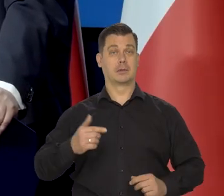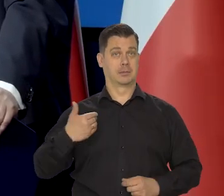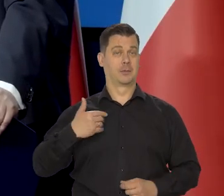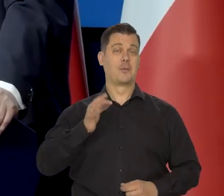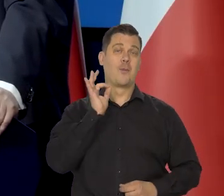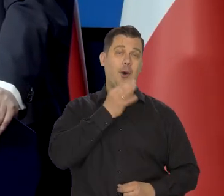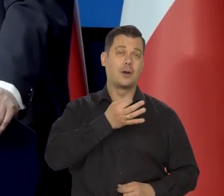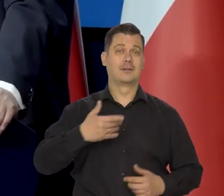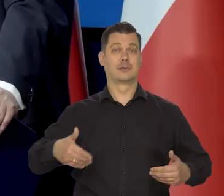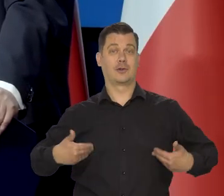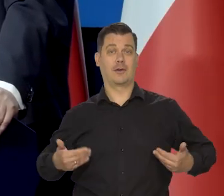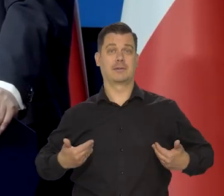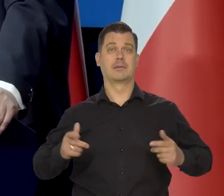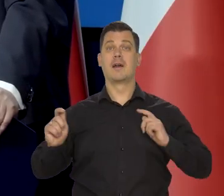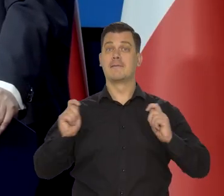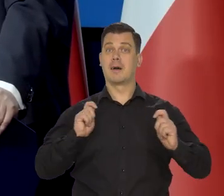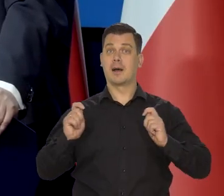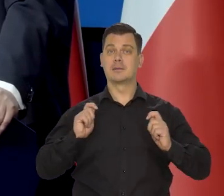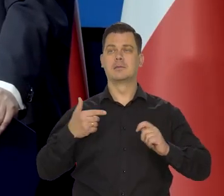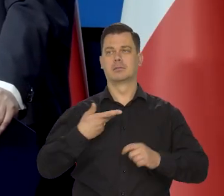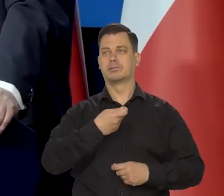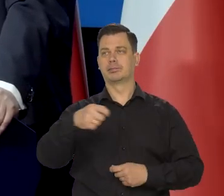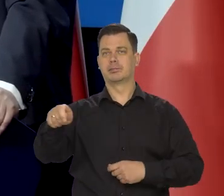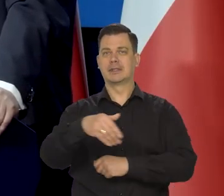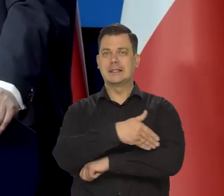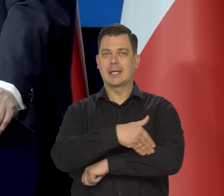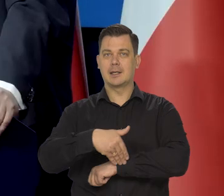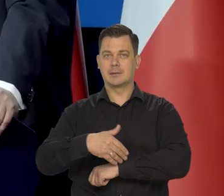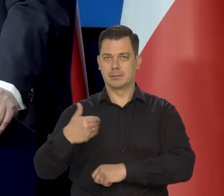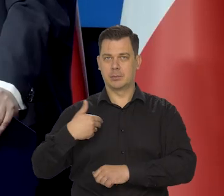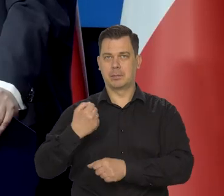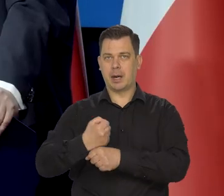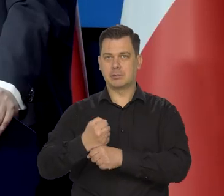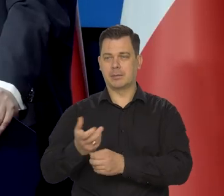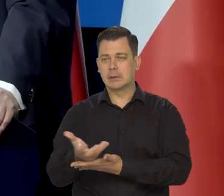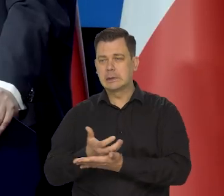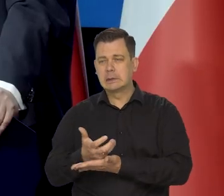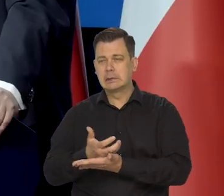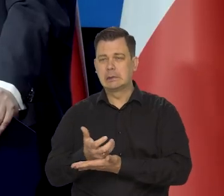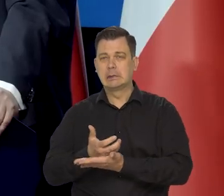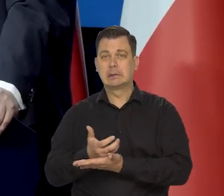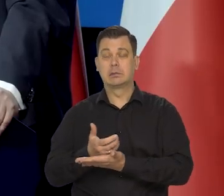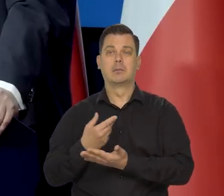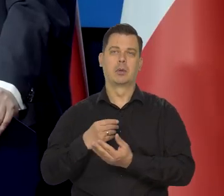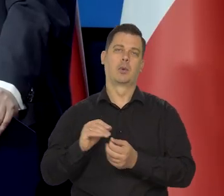Wakacje jeździłem za granicę pracować i jakby tym się reperowało zawsze.